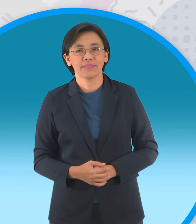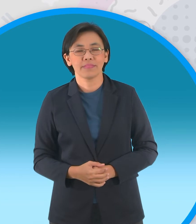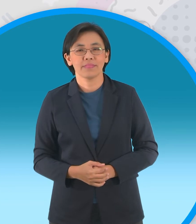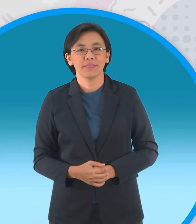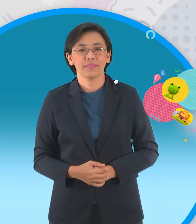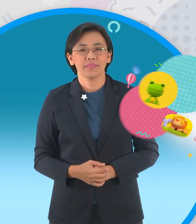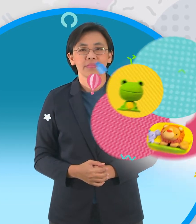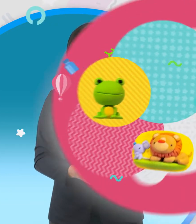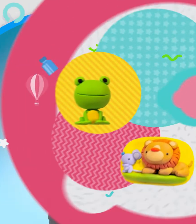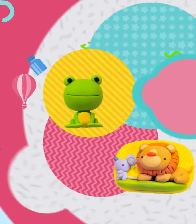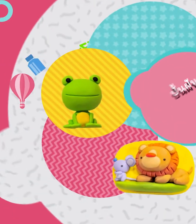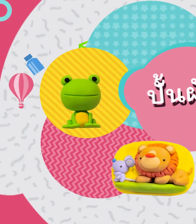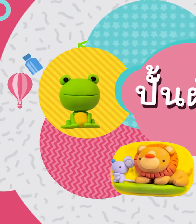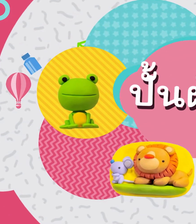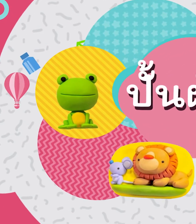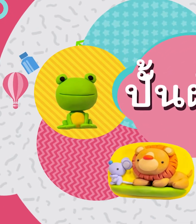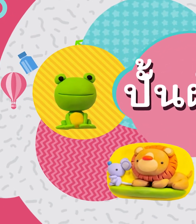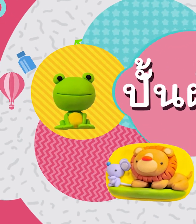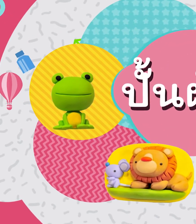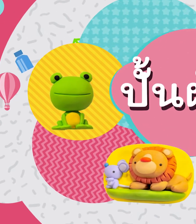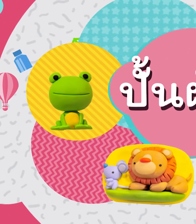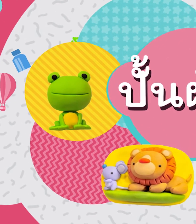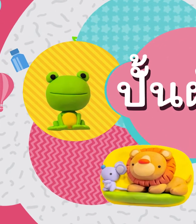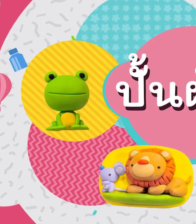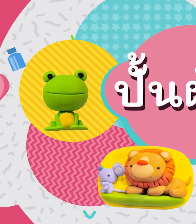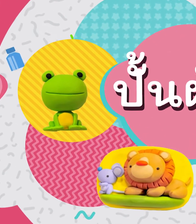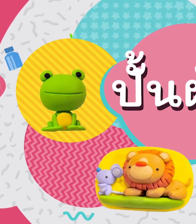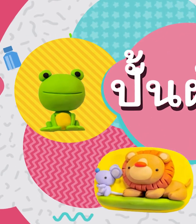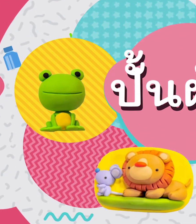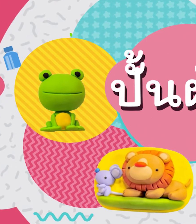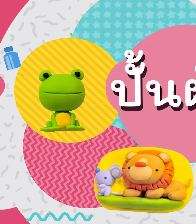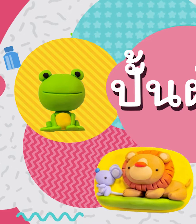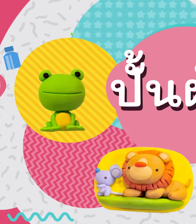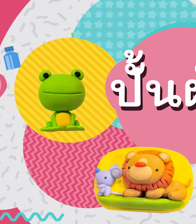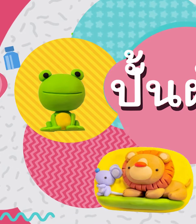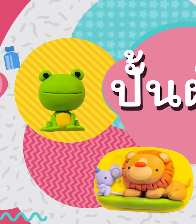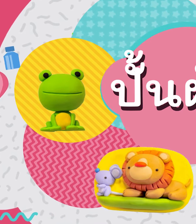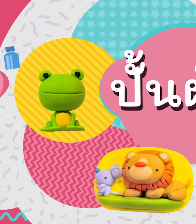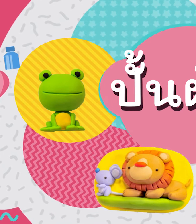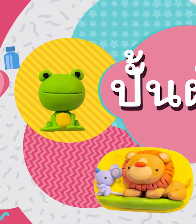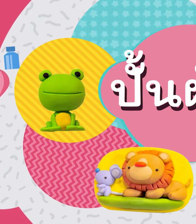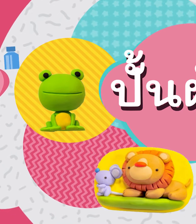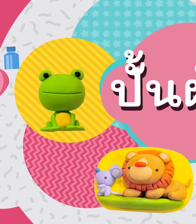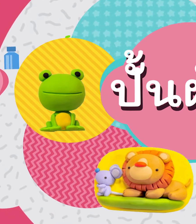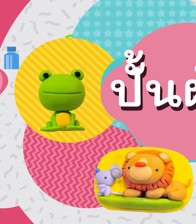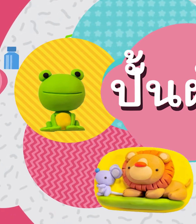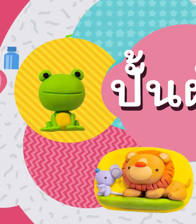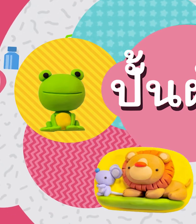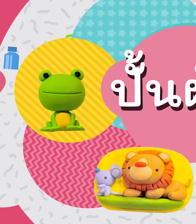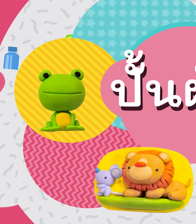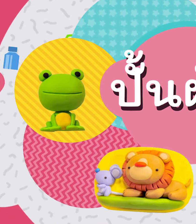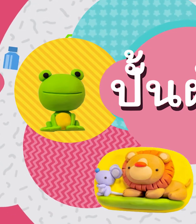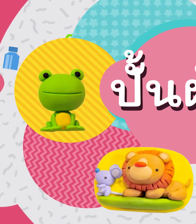[เพลง]